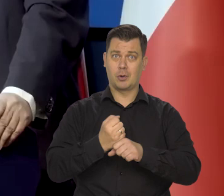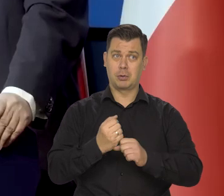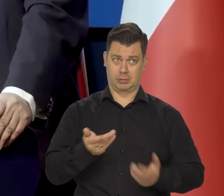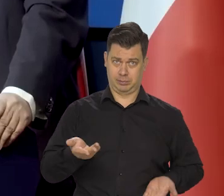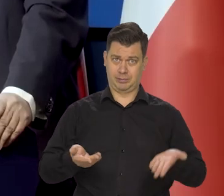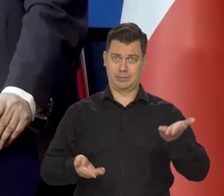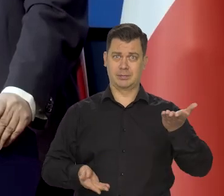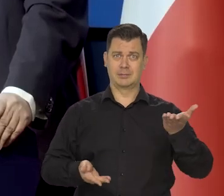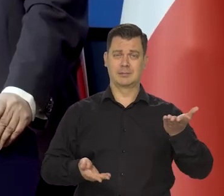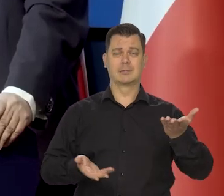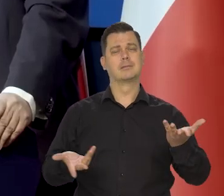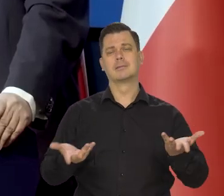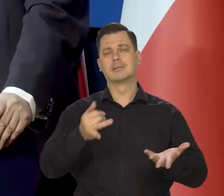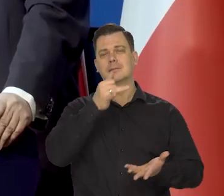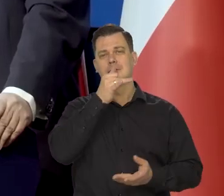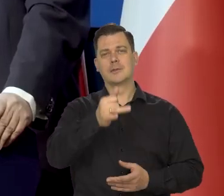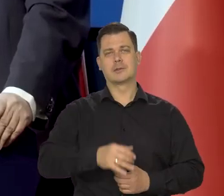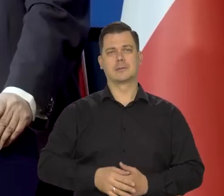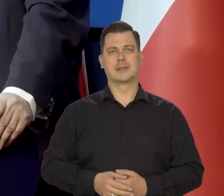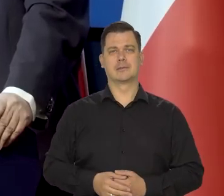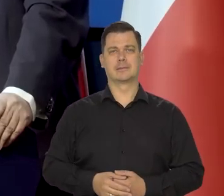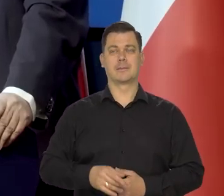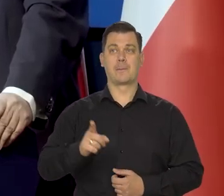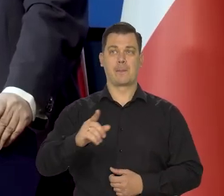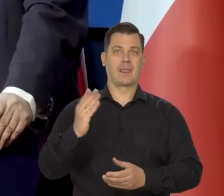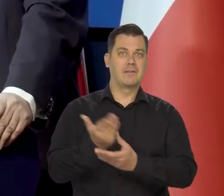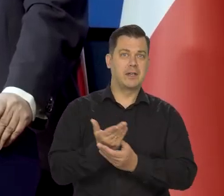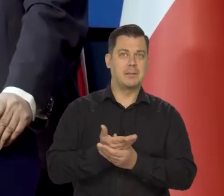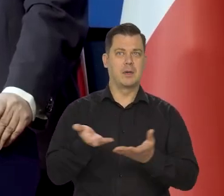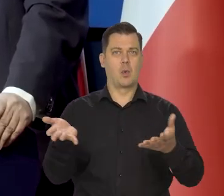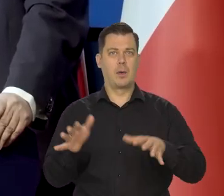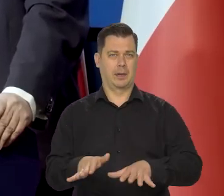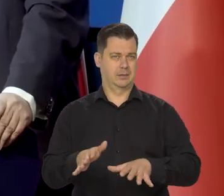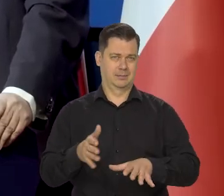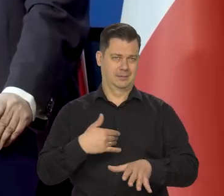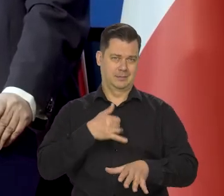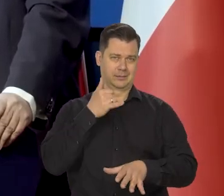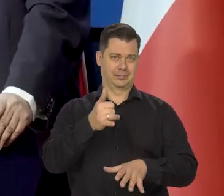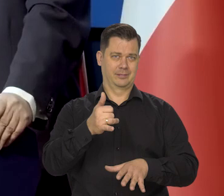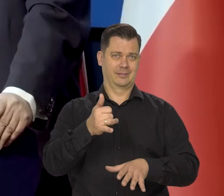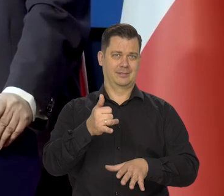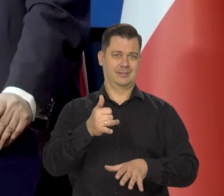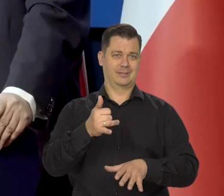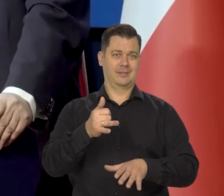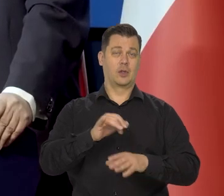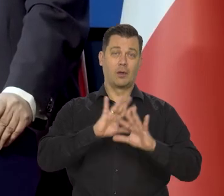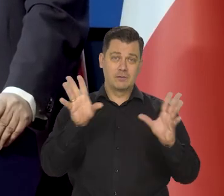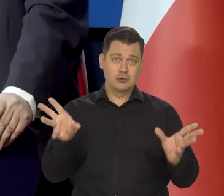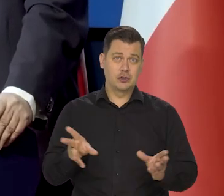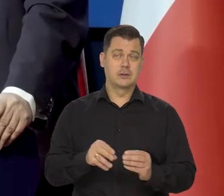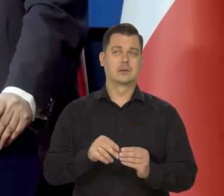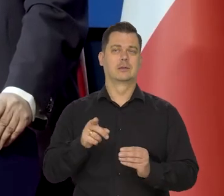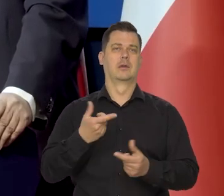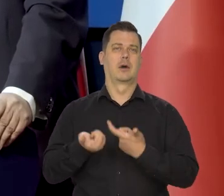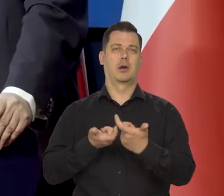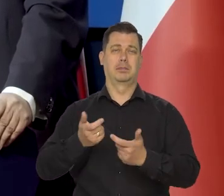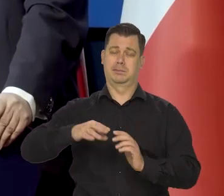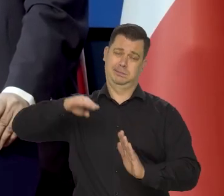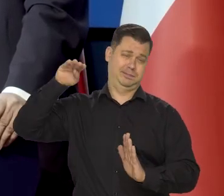na produkty produkowane przez przedsiębiorstwa tym samym przedsiębiorstwa by też upadły. Wszystko razem by zpowodowało taki spadek popytu i taką katastrofę gospodarczą,